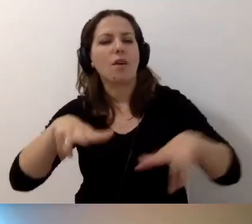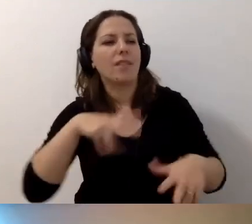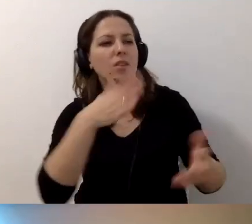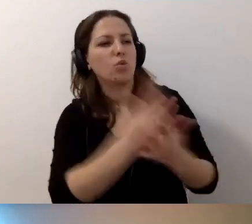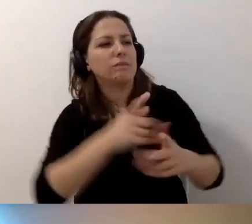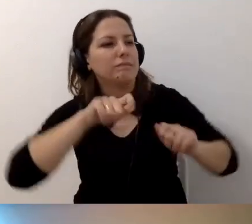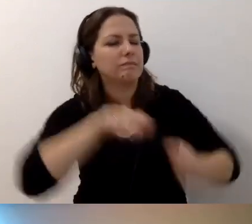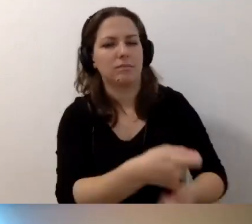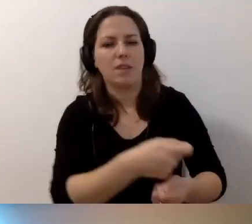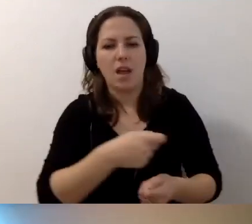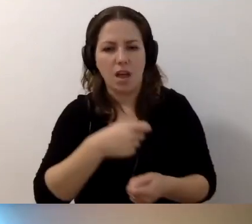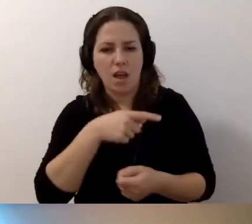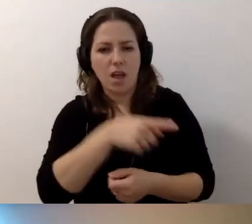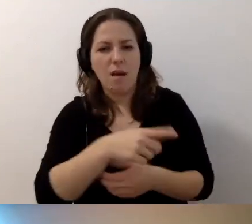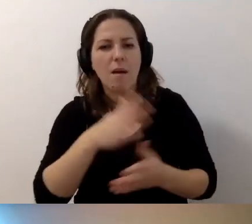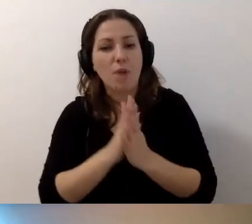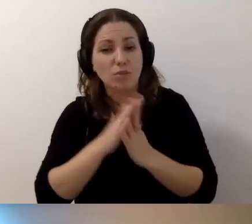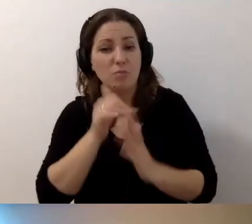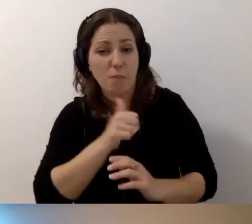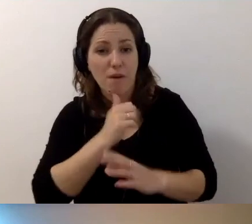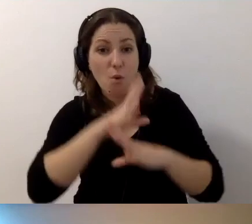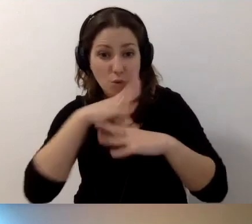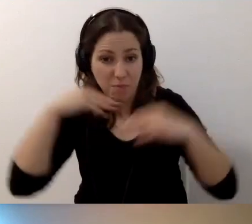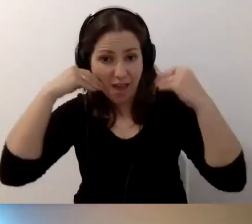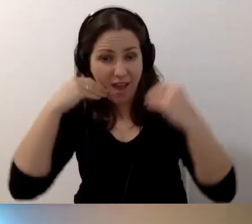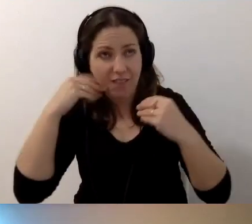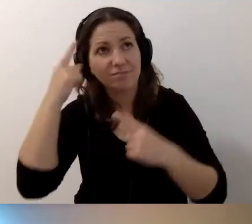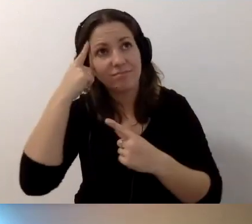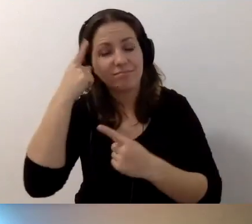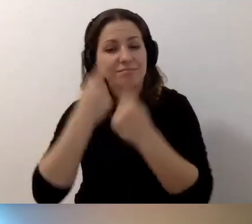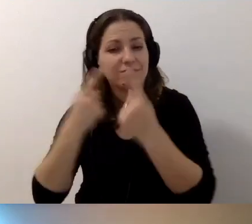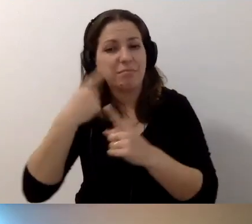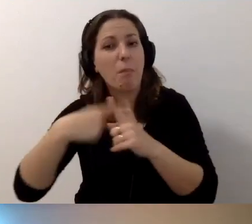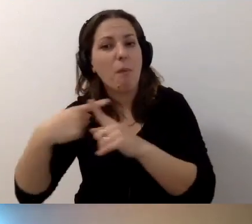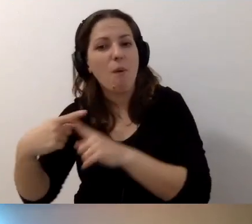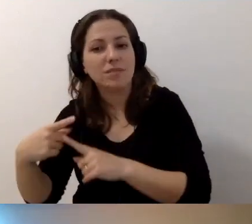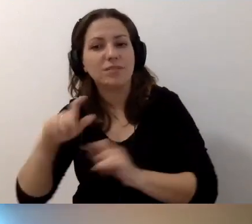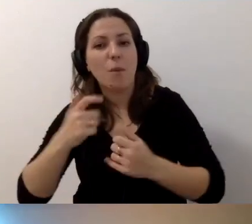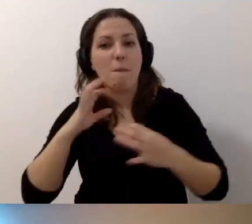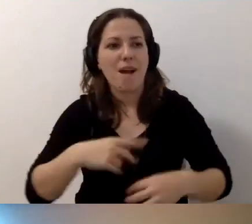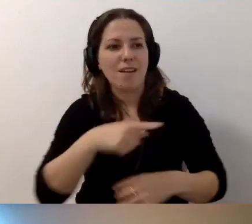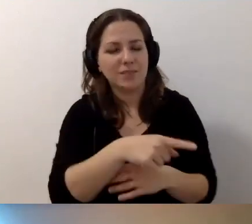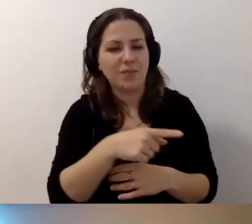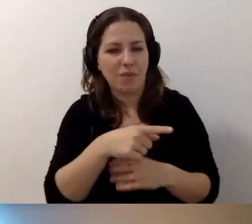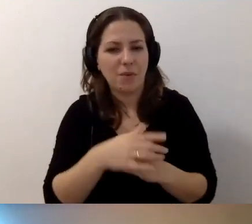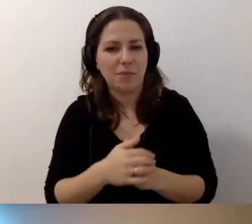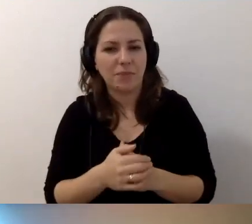Proszę się spróbować uśmiechać do tego wszystkiego, co państwa spotyka.